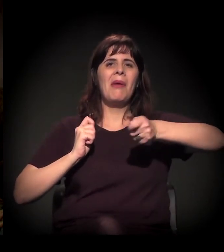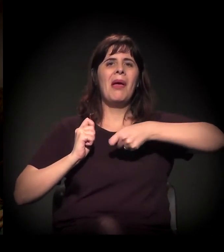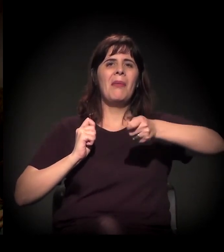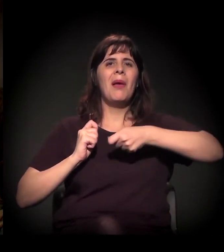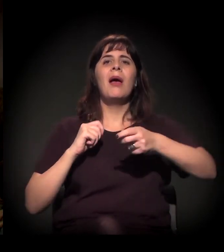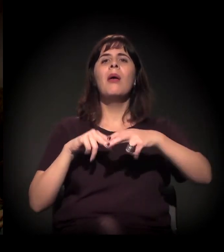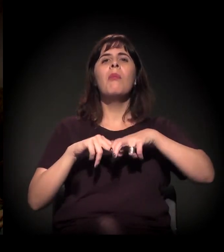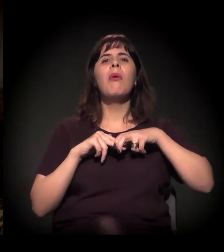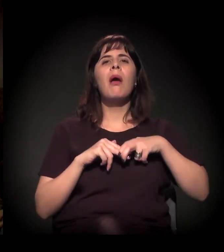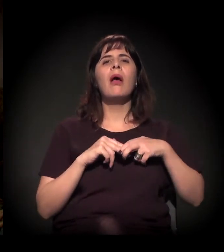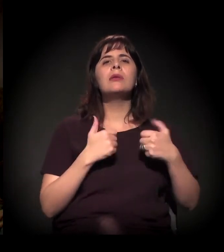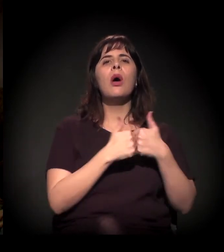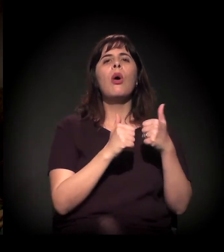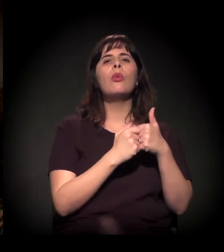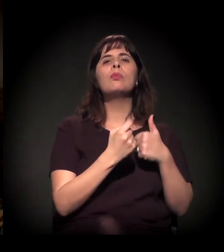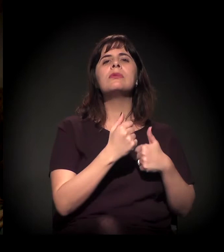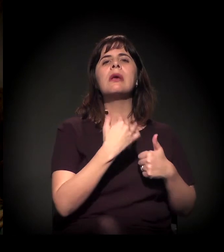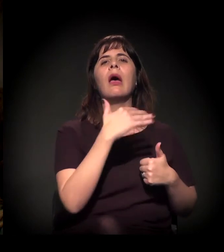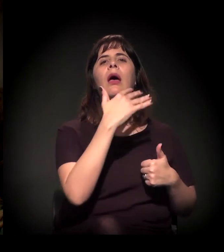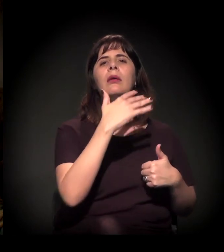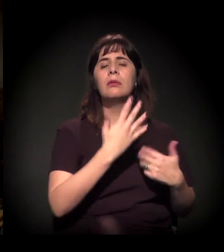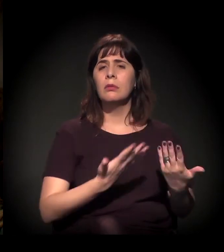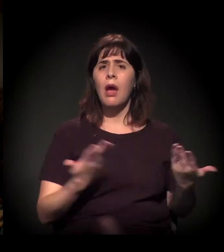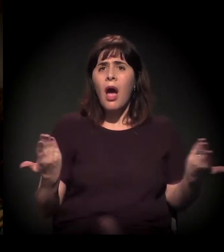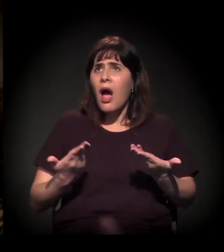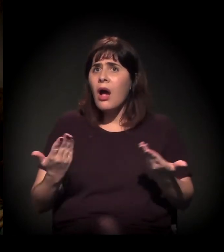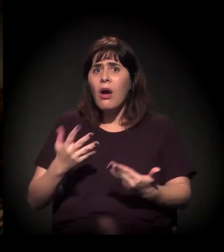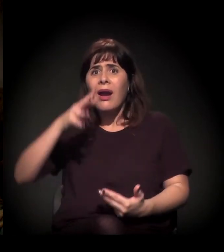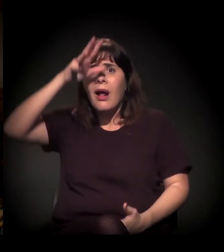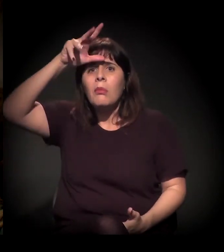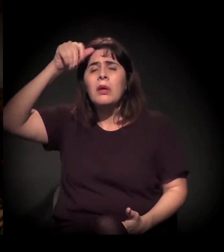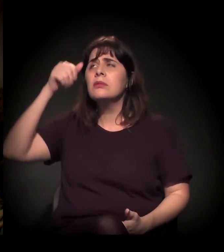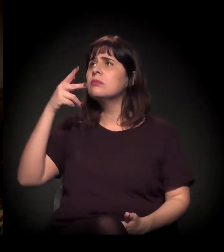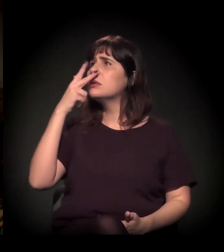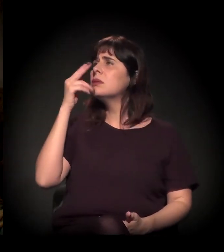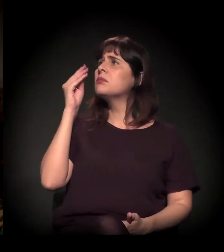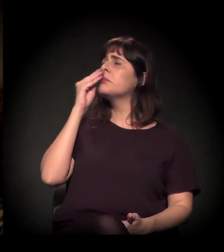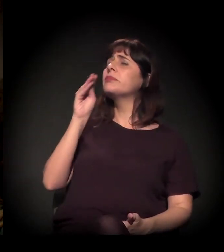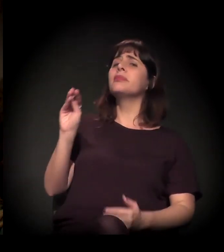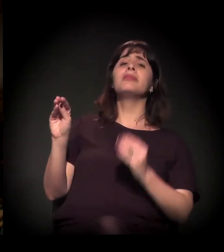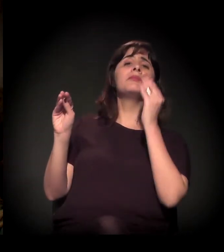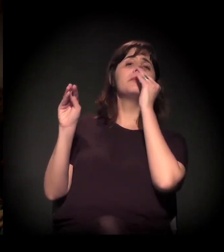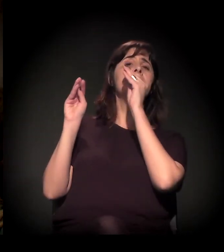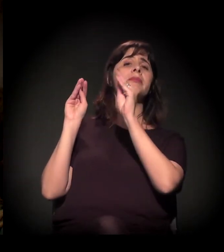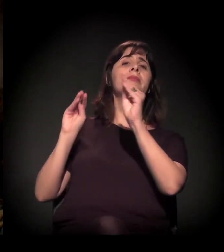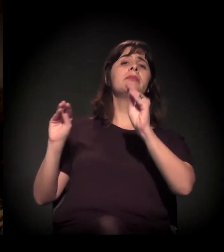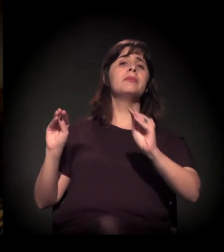hoje, com o despautério que está rolando, as pessoas parecem não se indignar.